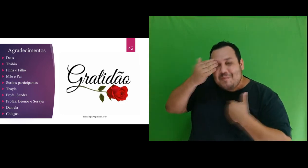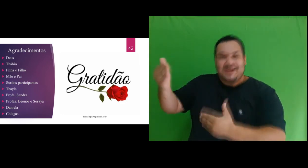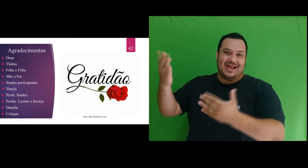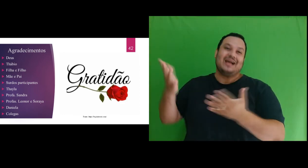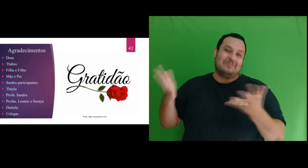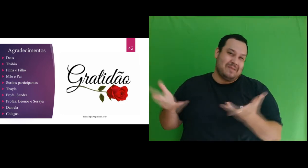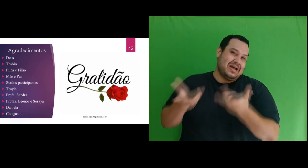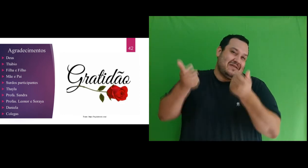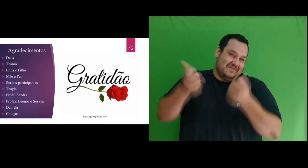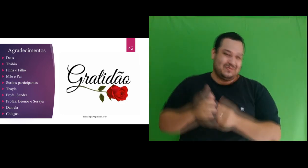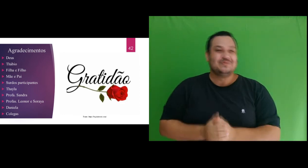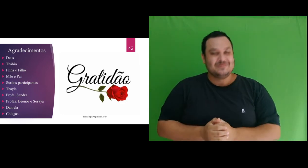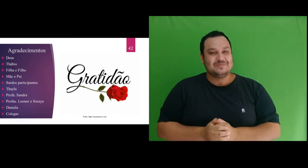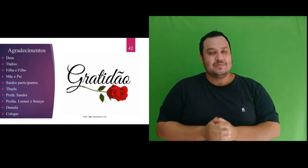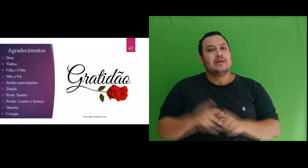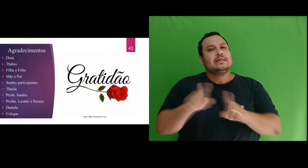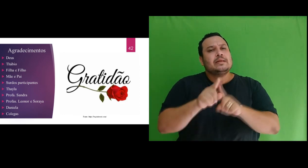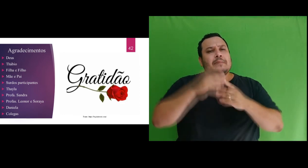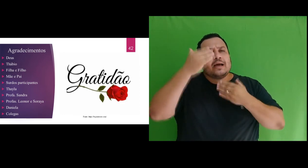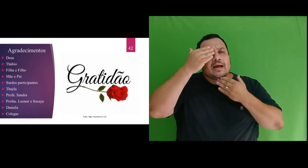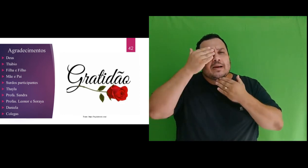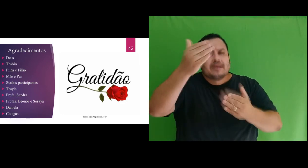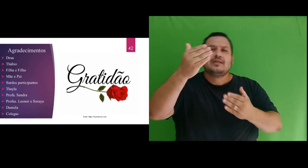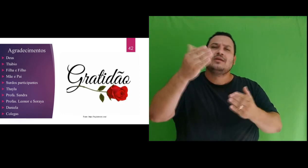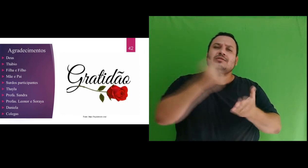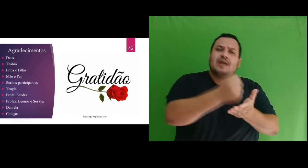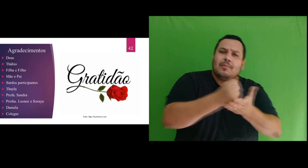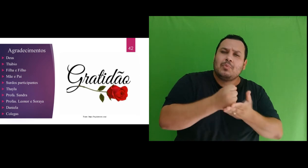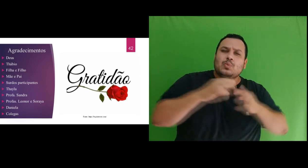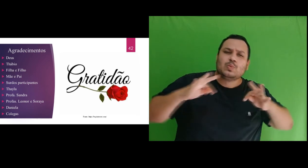Também agradeço o apoio de todos os colegas, pelas palavras de incentivo,